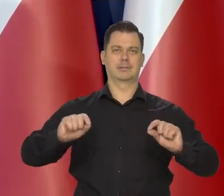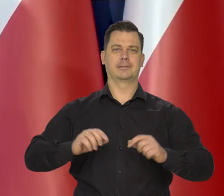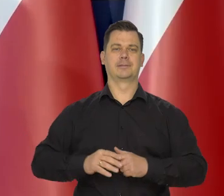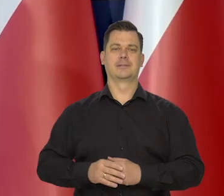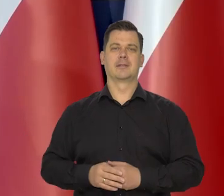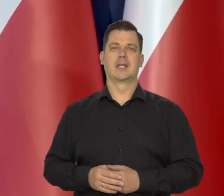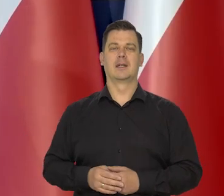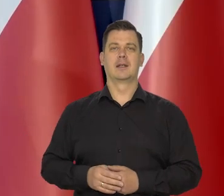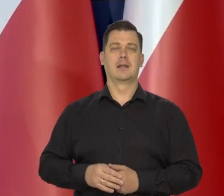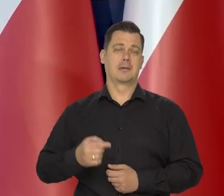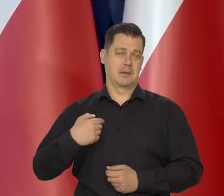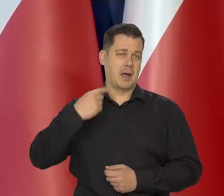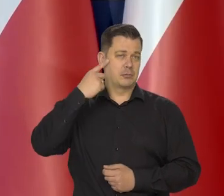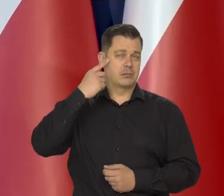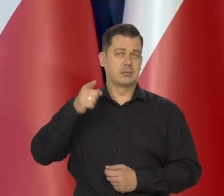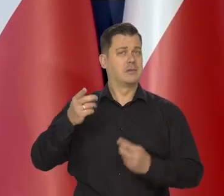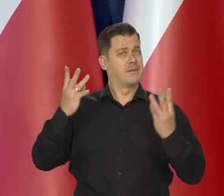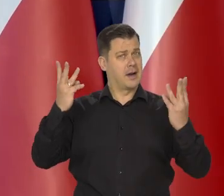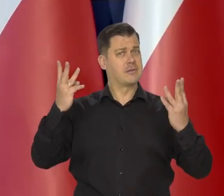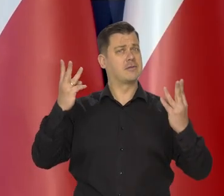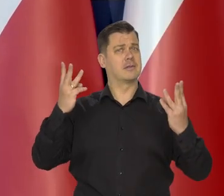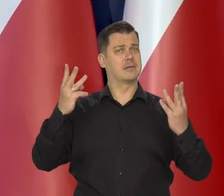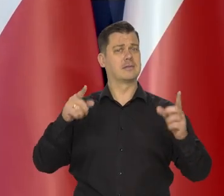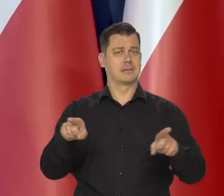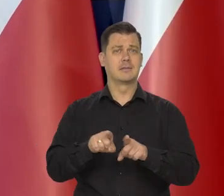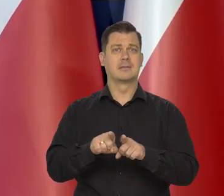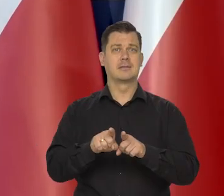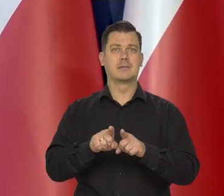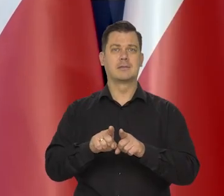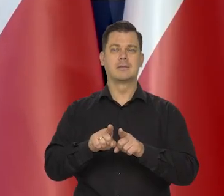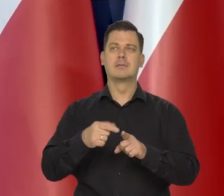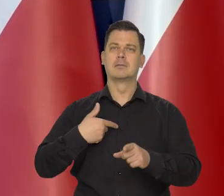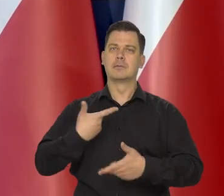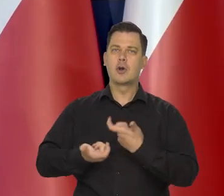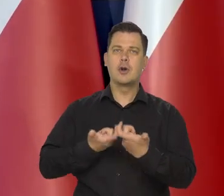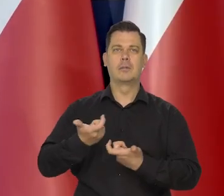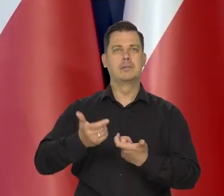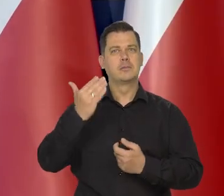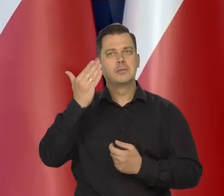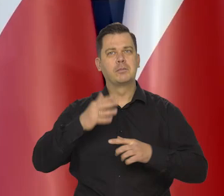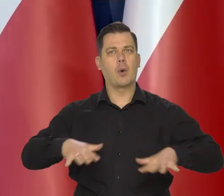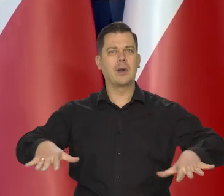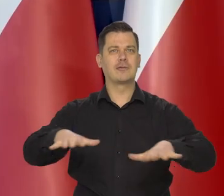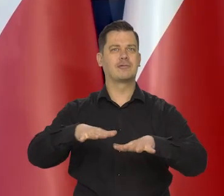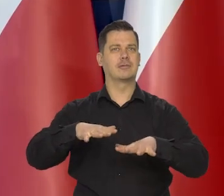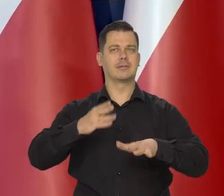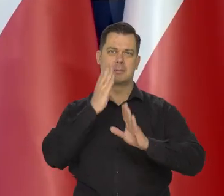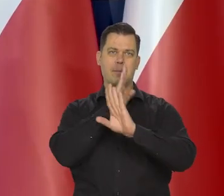i myślimy, że to jest ważna część naszej funkcji społecznej i naszych obowiązków społecznych.